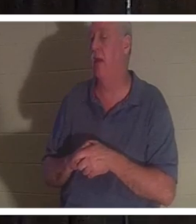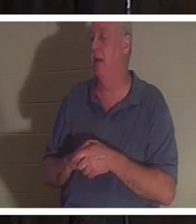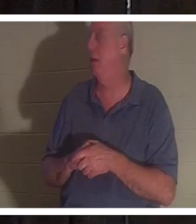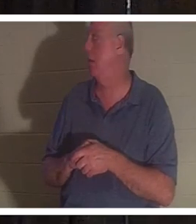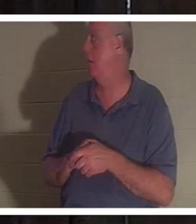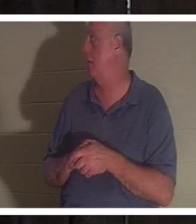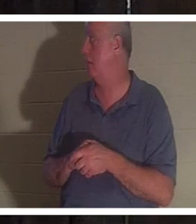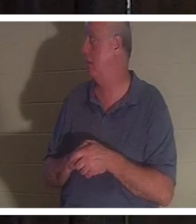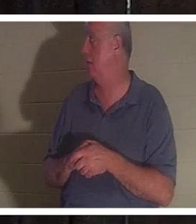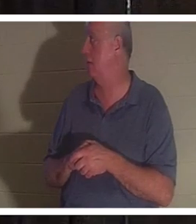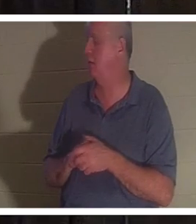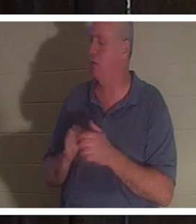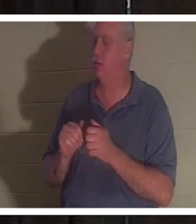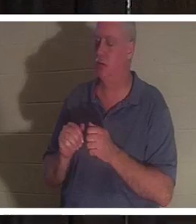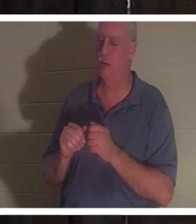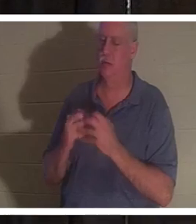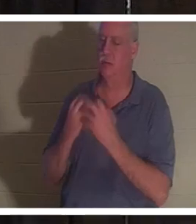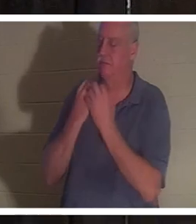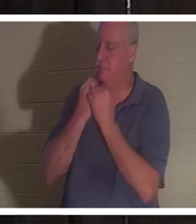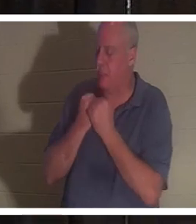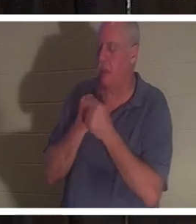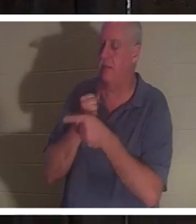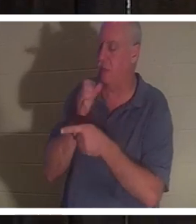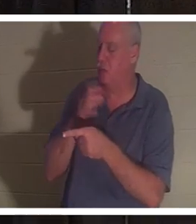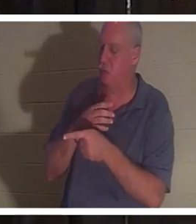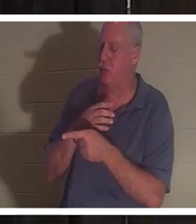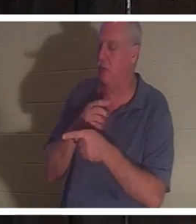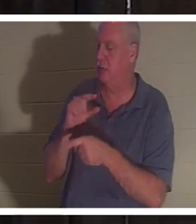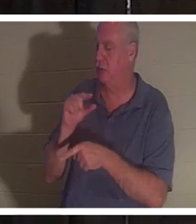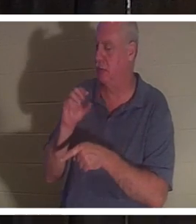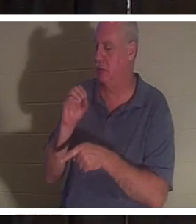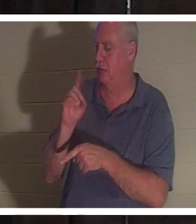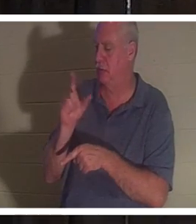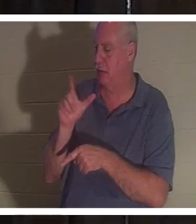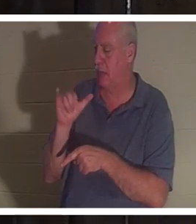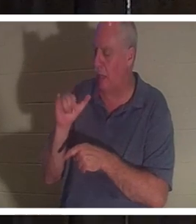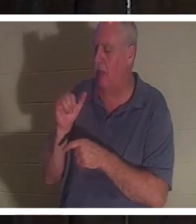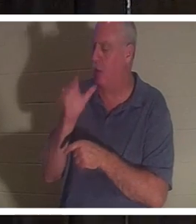私はこの女性を心から愛しています。彼女に会ってコミュニケーションをとりたいです。この人は嘘をつかない女性です。